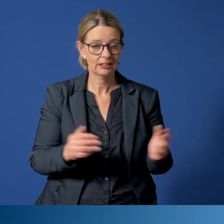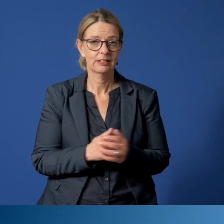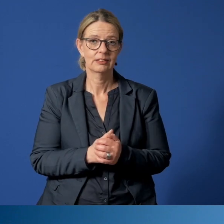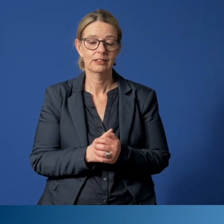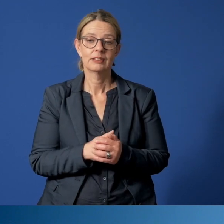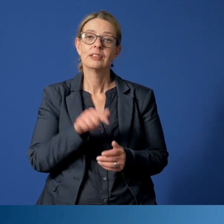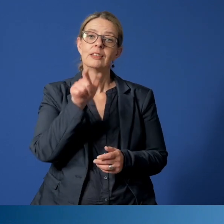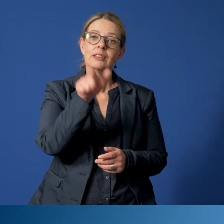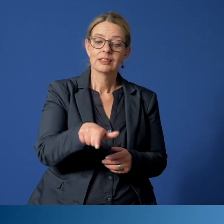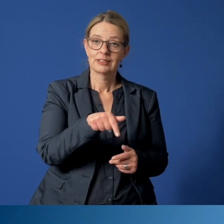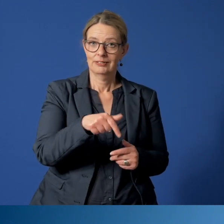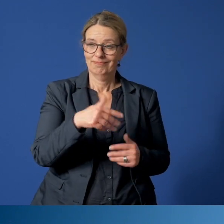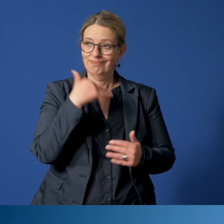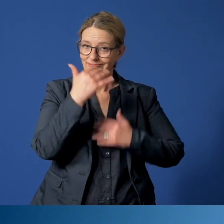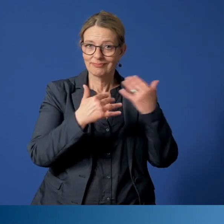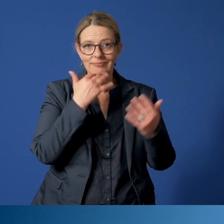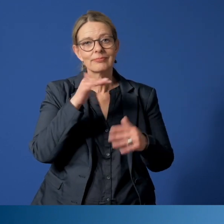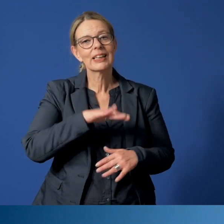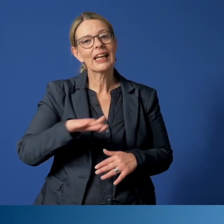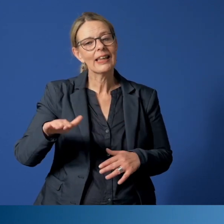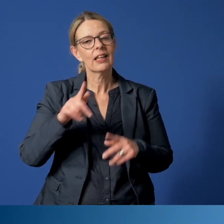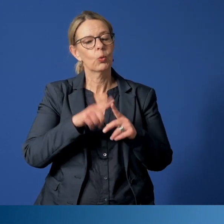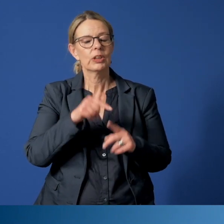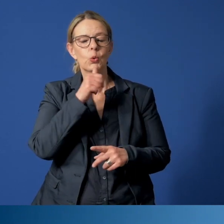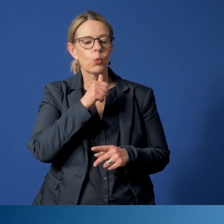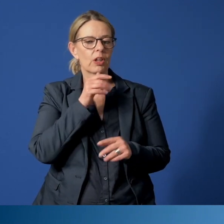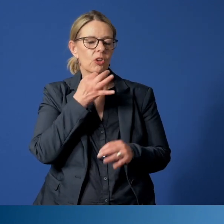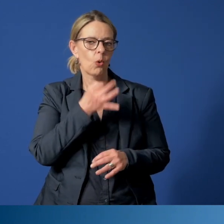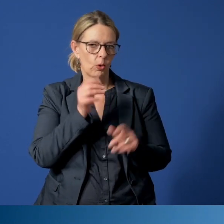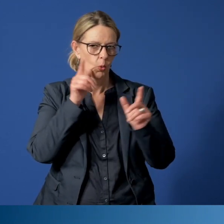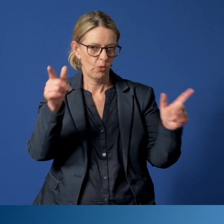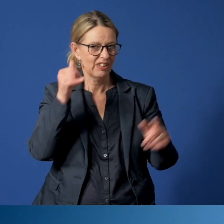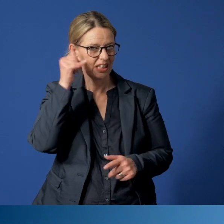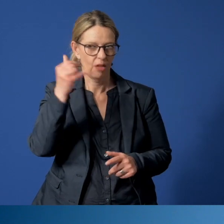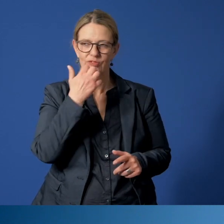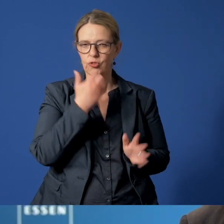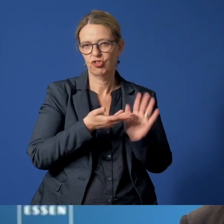wir möchten Ihnen in diesem Beitrag das Essener Kinder- und Jugendnotruf vorstellen.